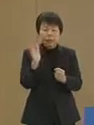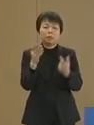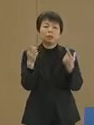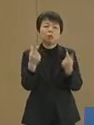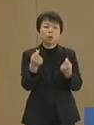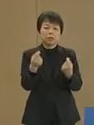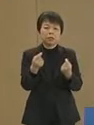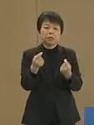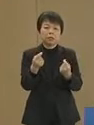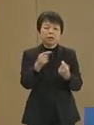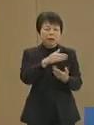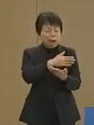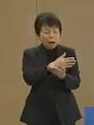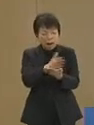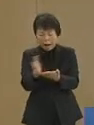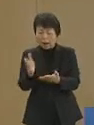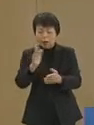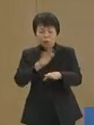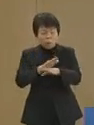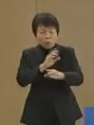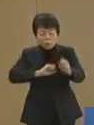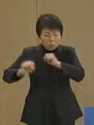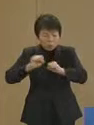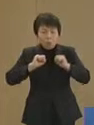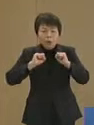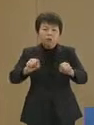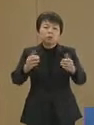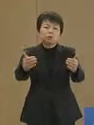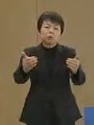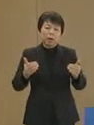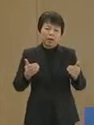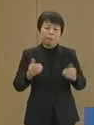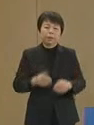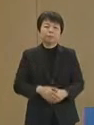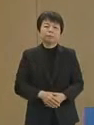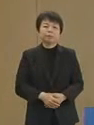あらゆる手を尽す必要があります